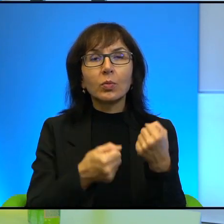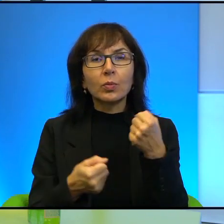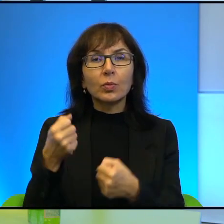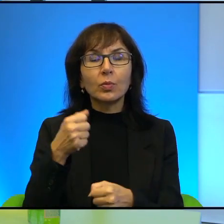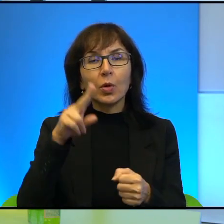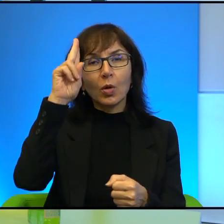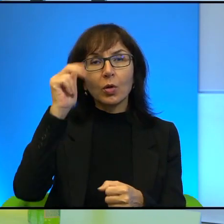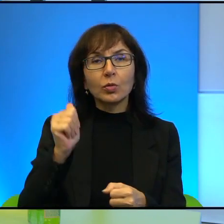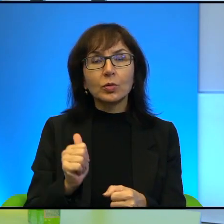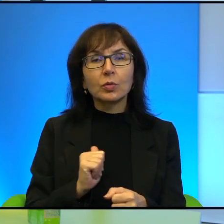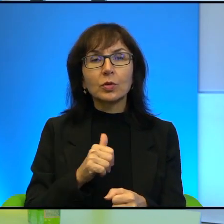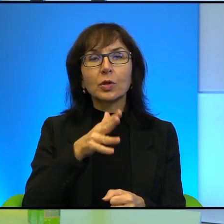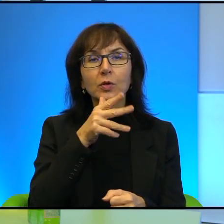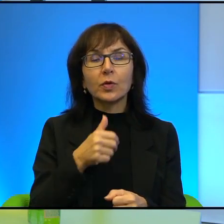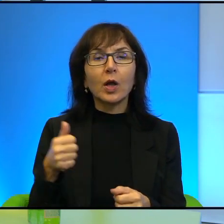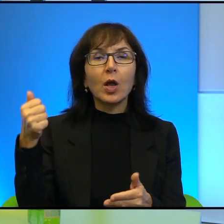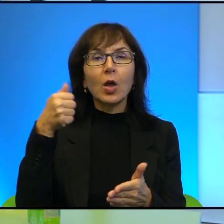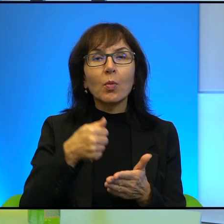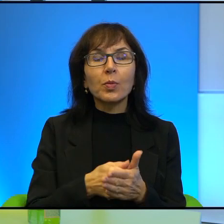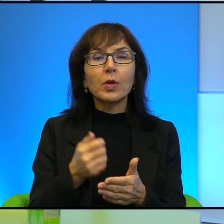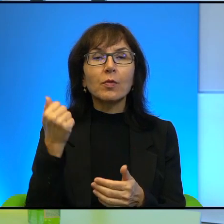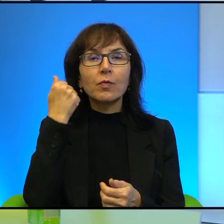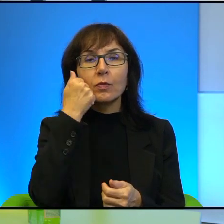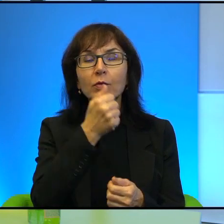izraelskiego i bije go w twarz i żołnierz po prostu stoi, nic nie robi.